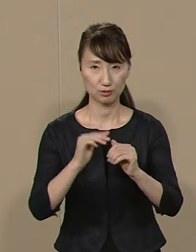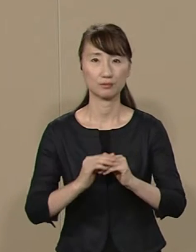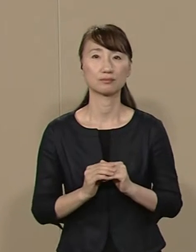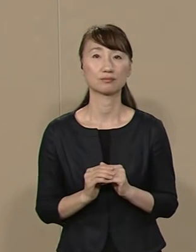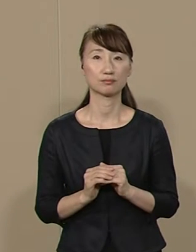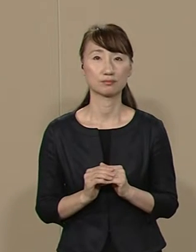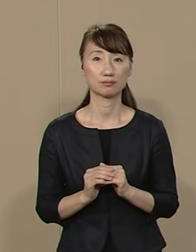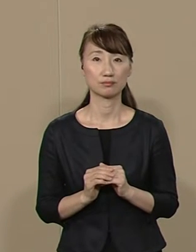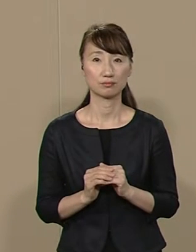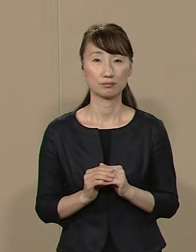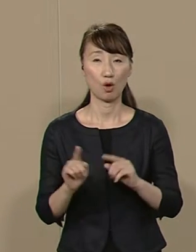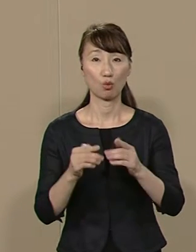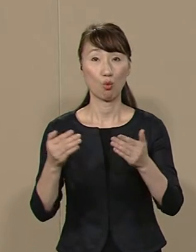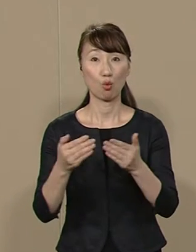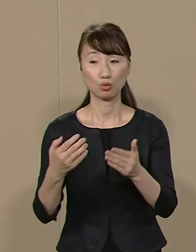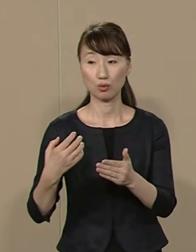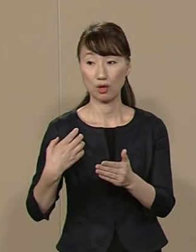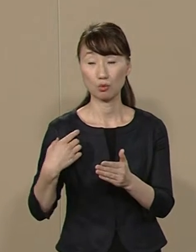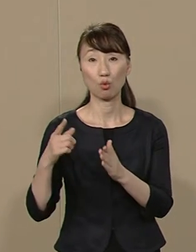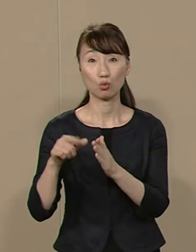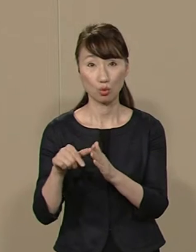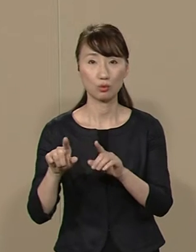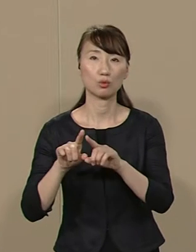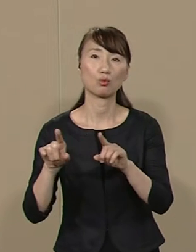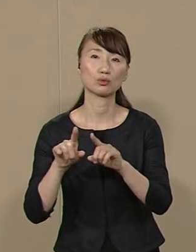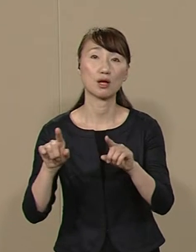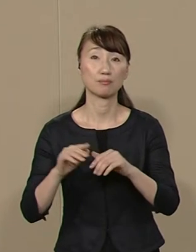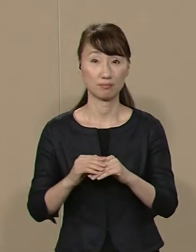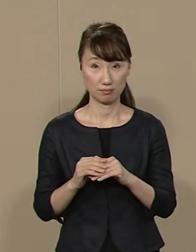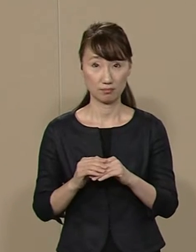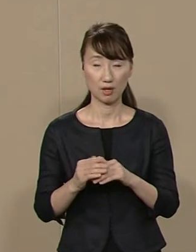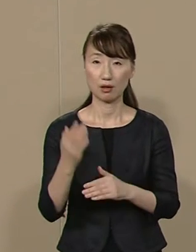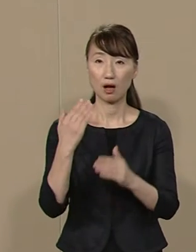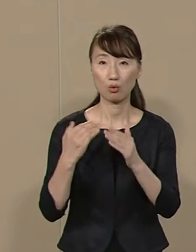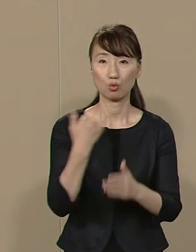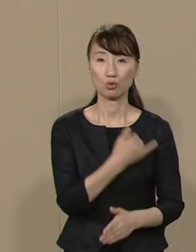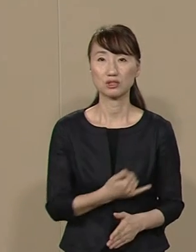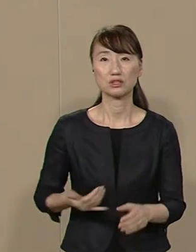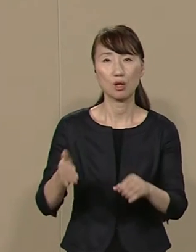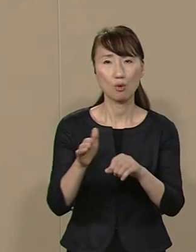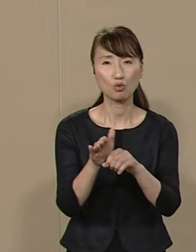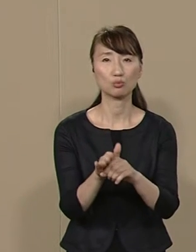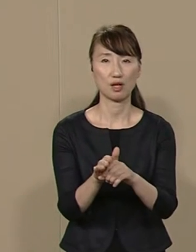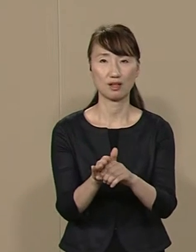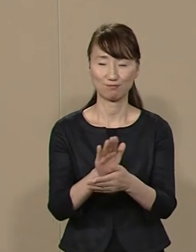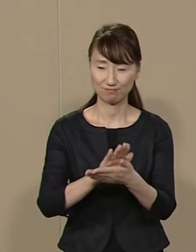公職にある時はもちろんのこと 過去の人生も含めて 身ぎれいな私は